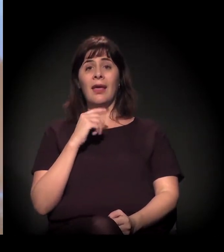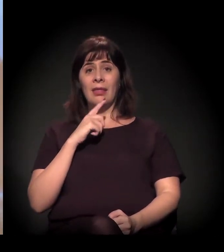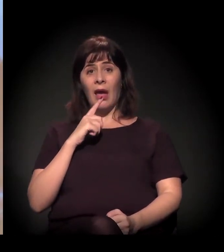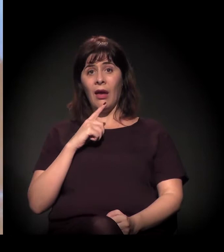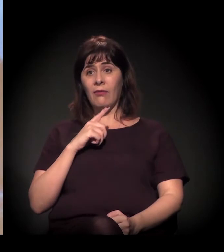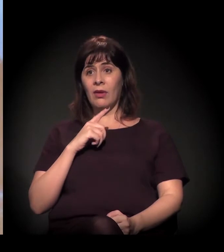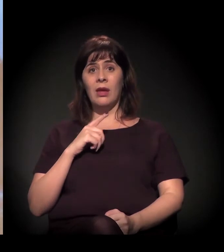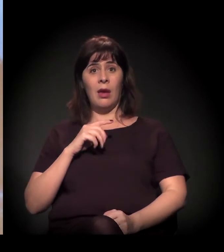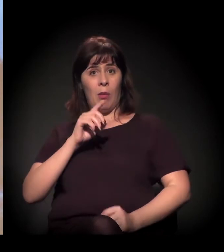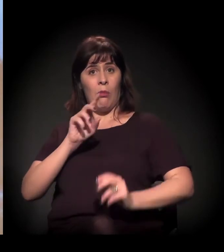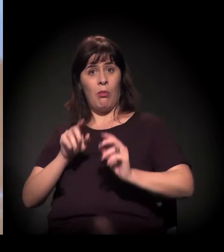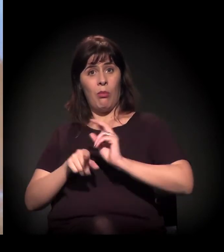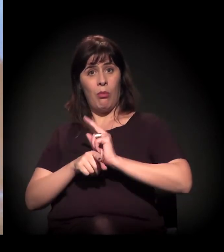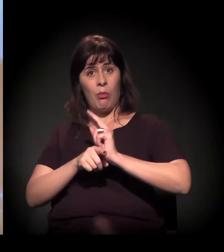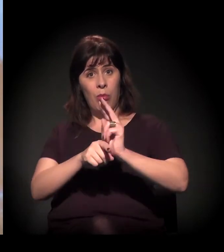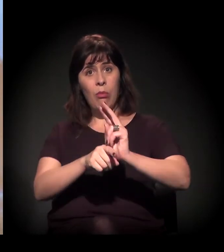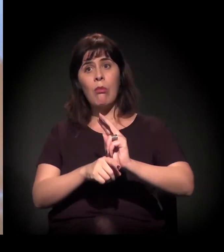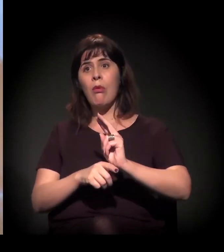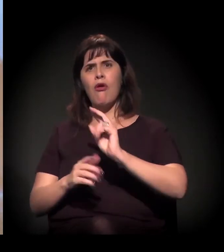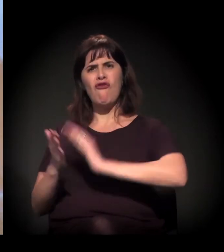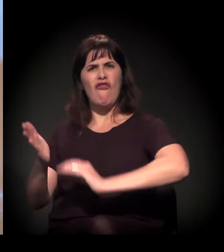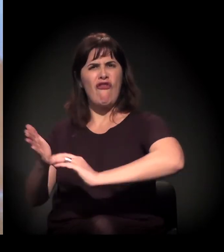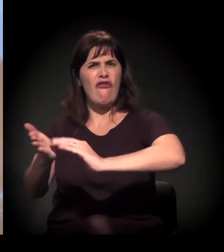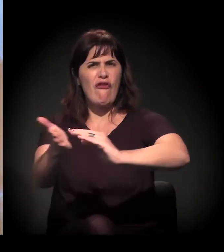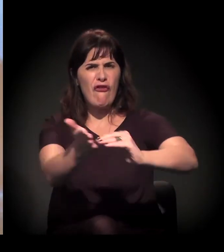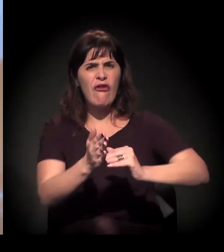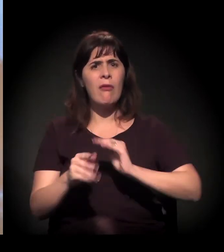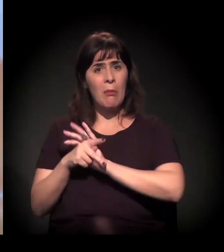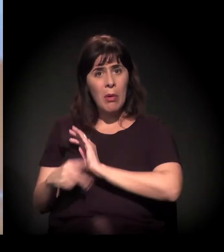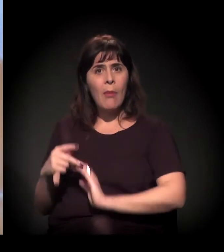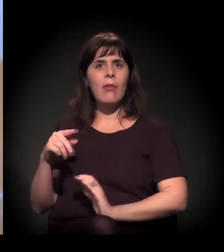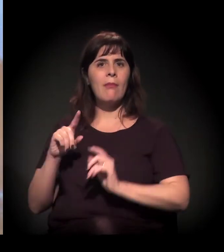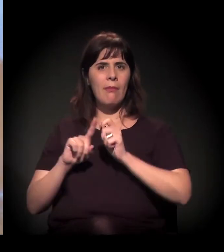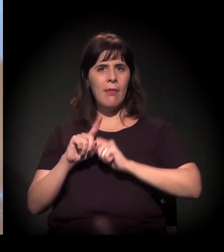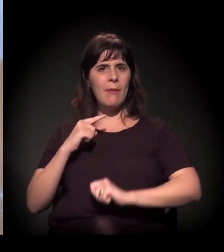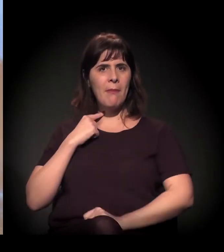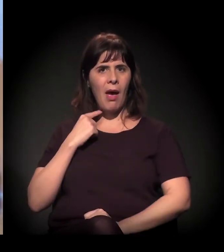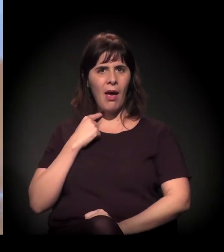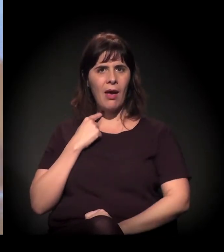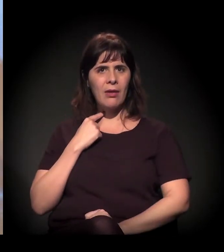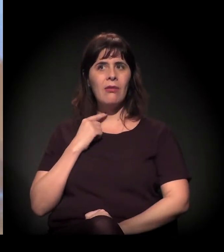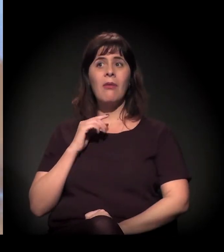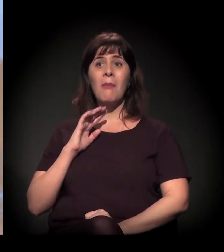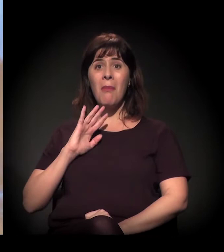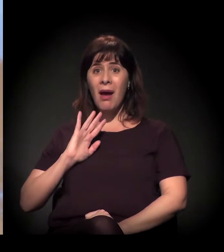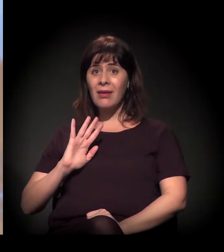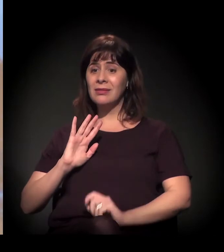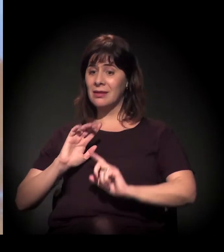a ação da polícia tem sido ainda mais violenta que na primeira metade do ano,